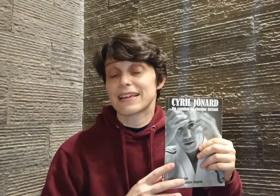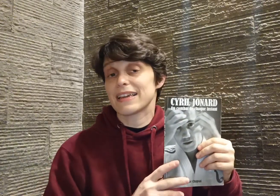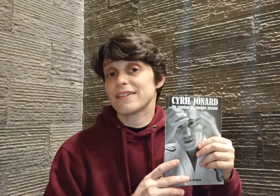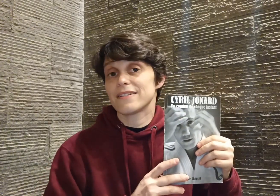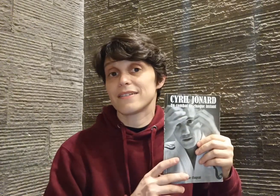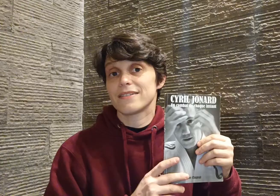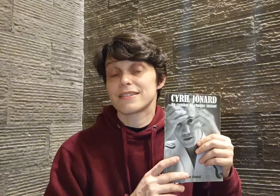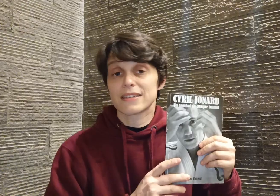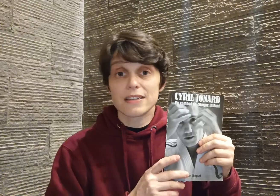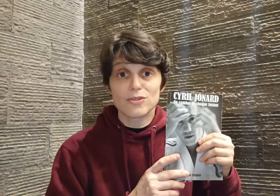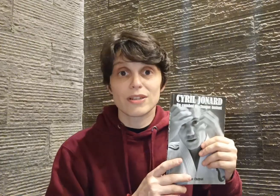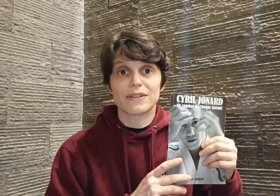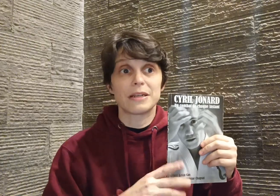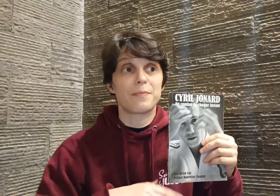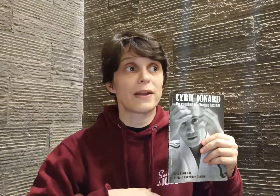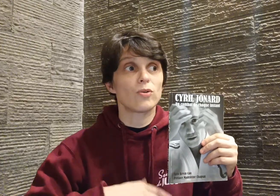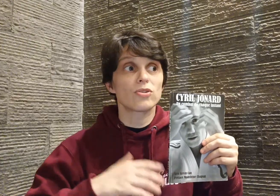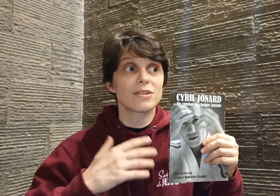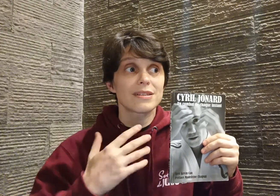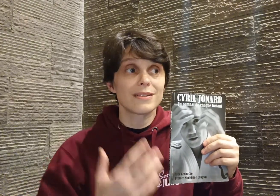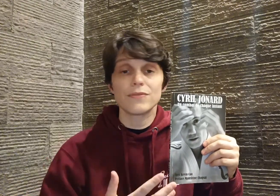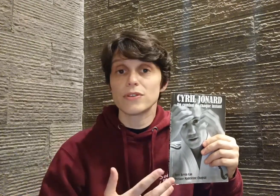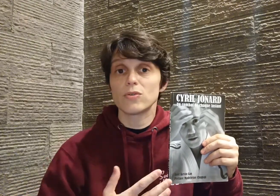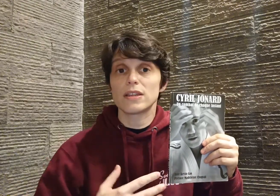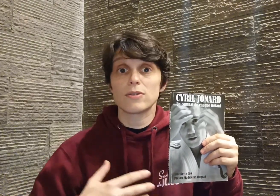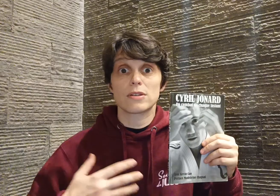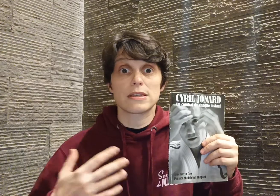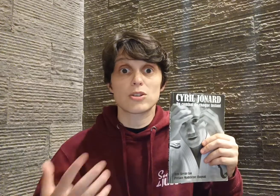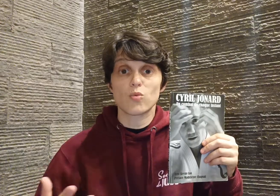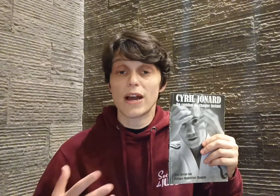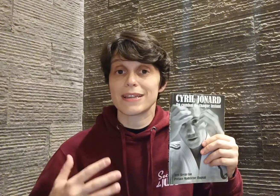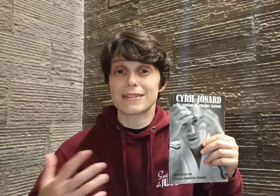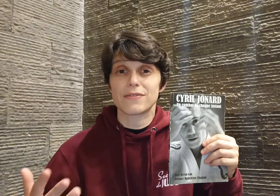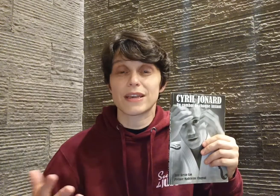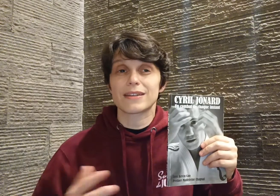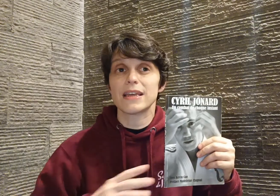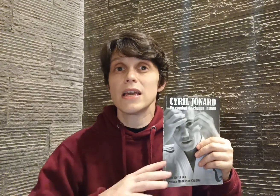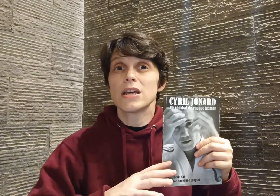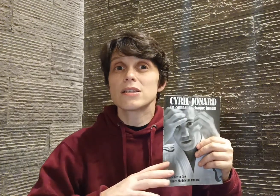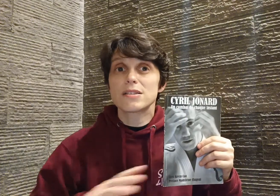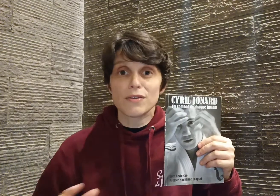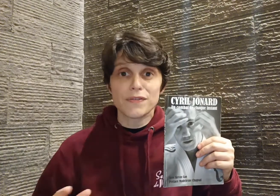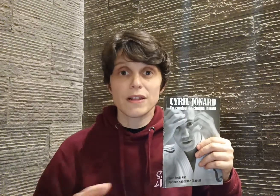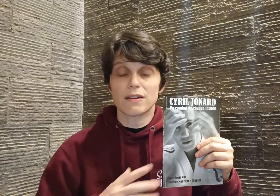Cyril se livre, il parle autant de ses difficultés que de ses joies et ses fiertés, sans filtre,